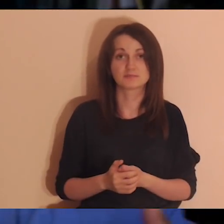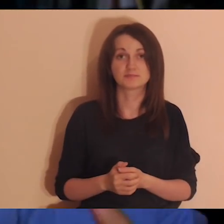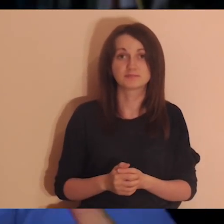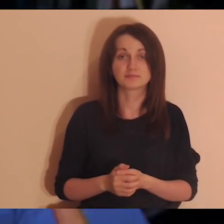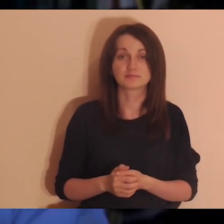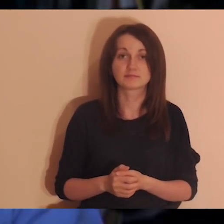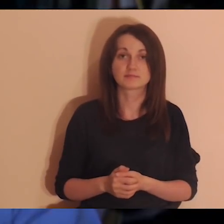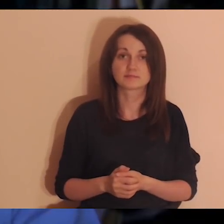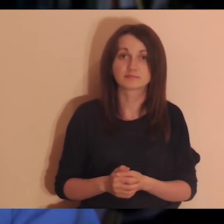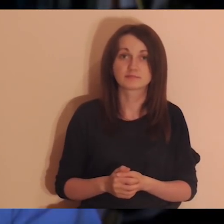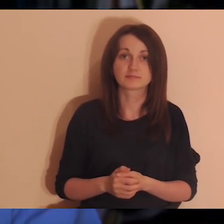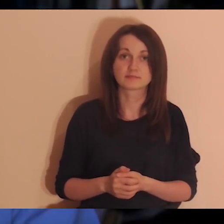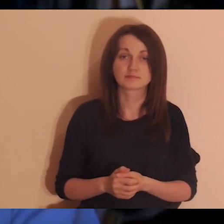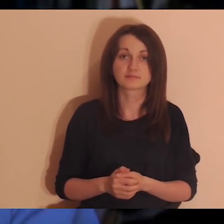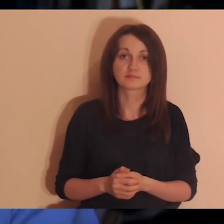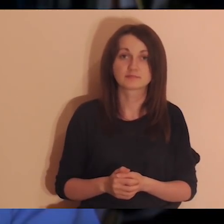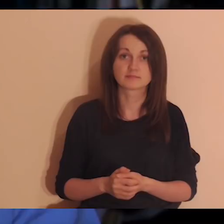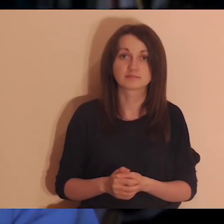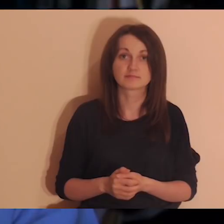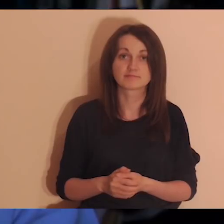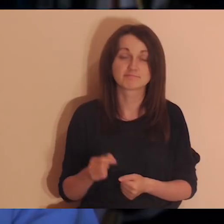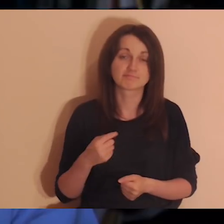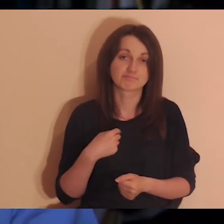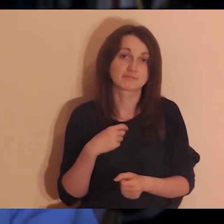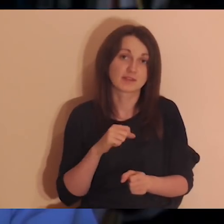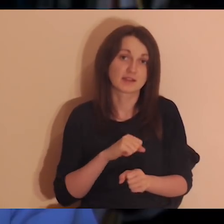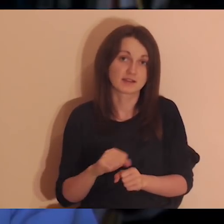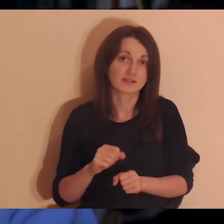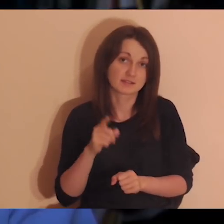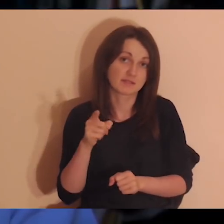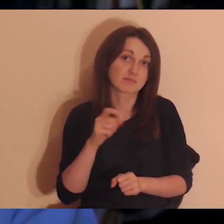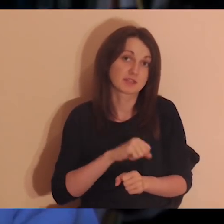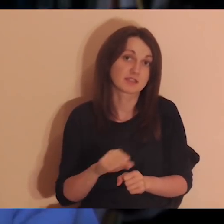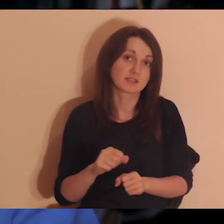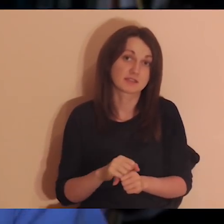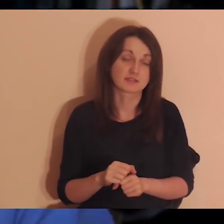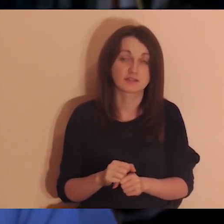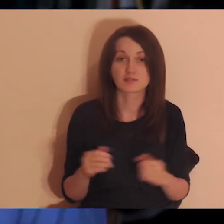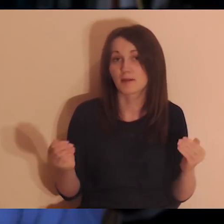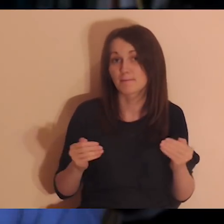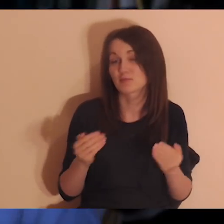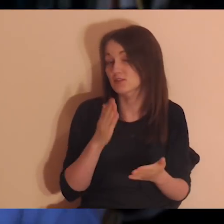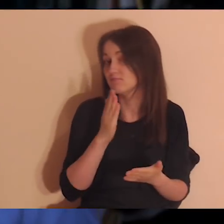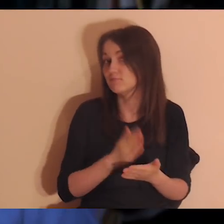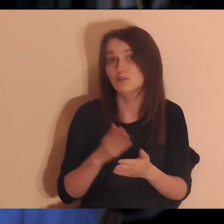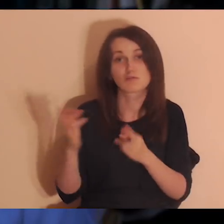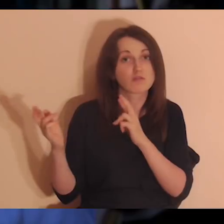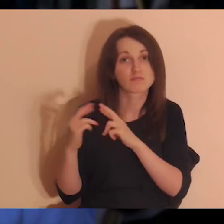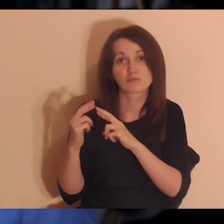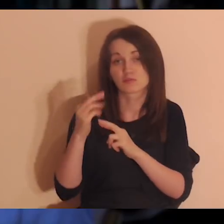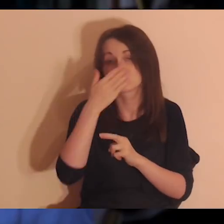My nie czujemy potwierdzenia tego, że jestem ważny dla kogoś, ale jestem - tylko nie mamy kontaktu.